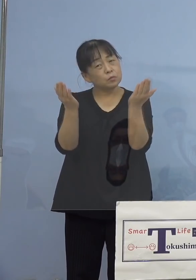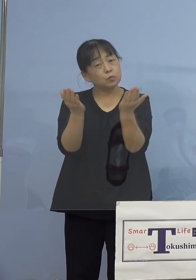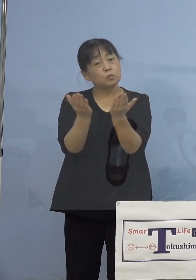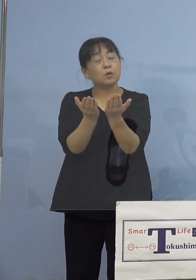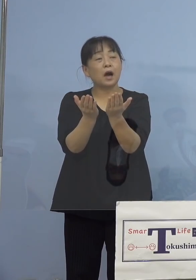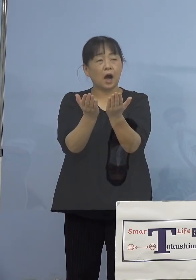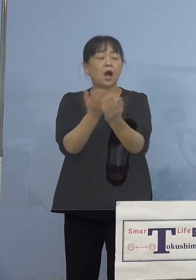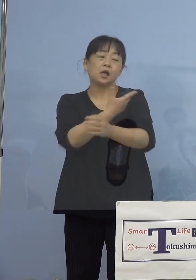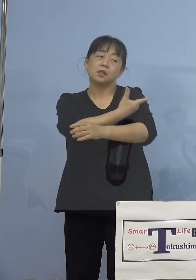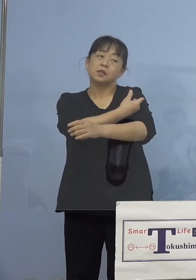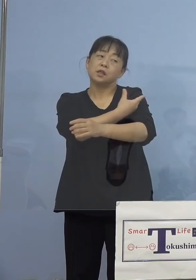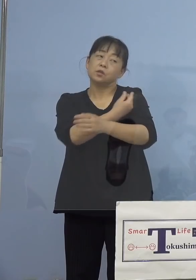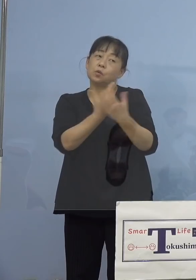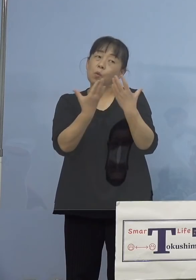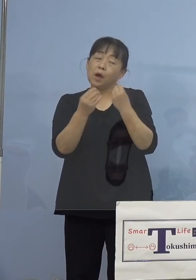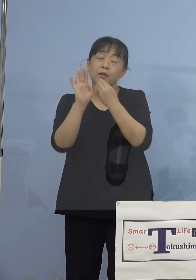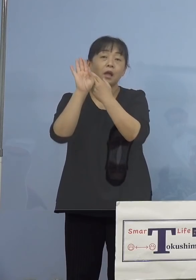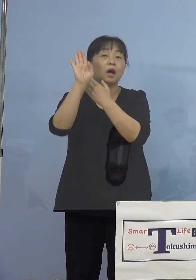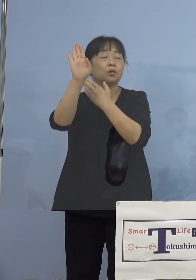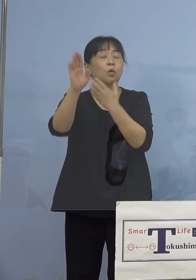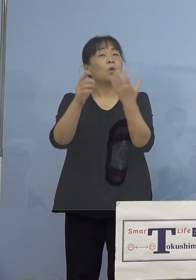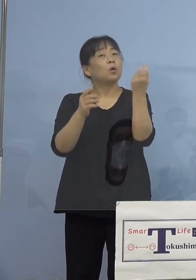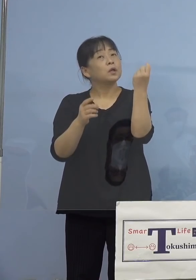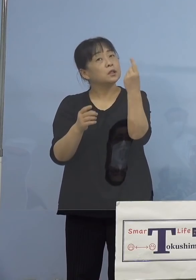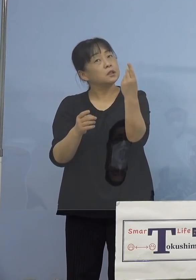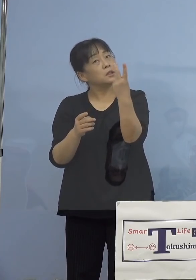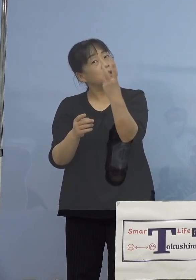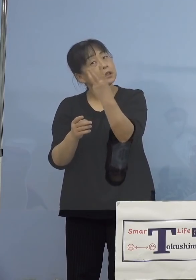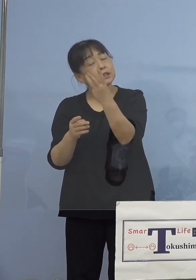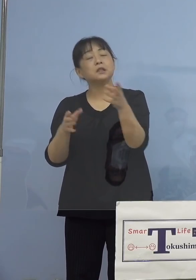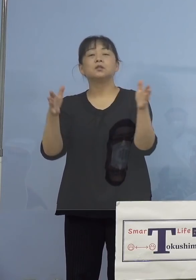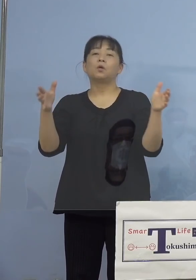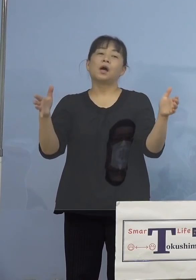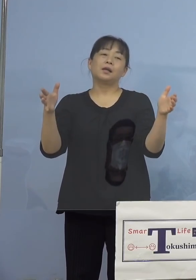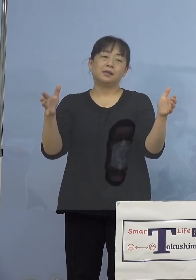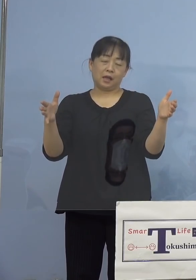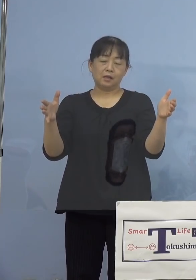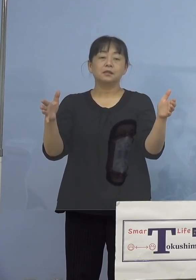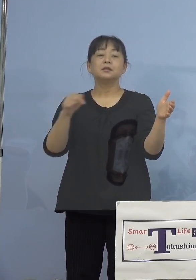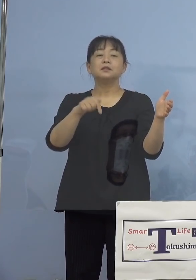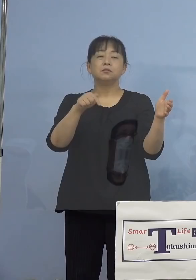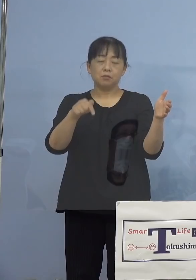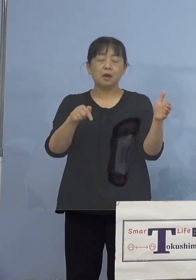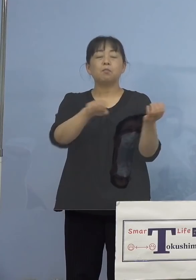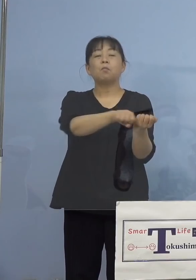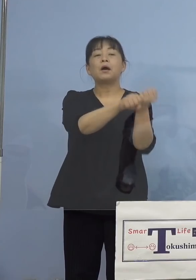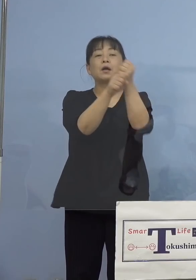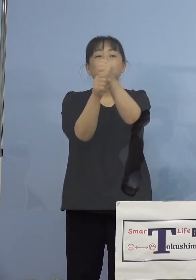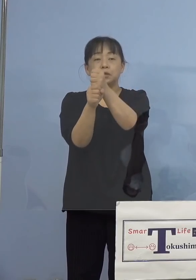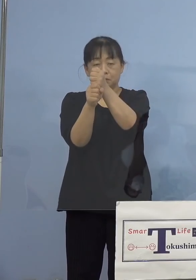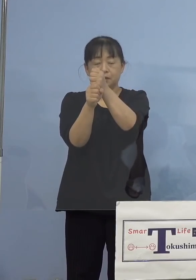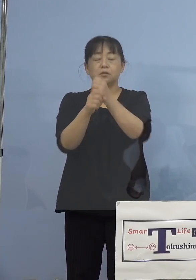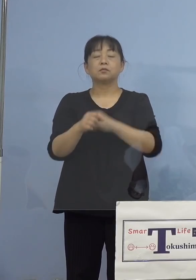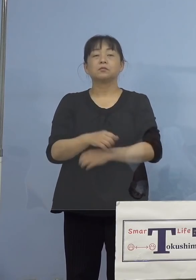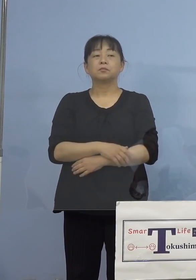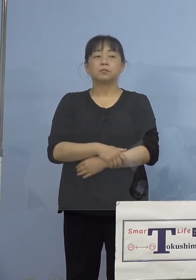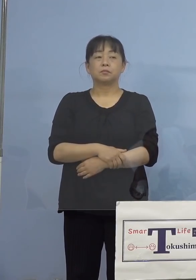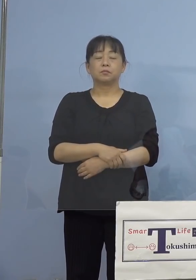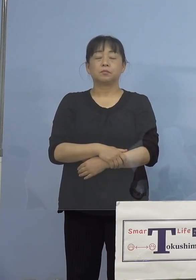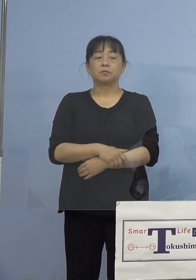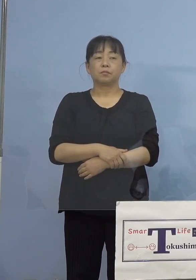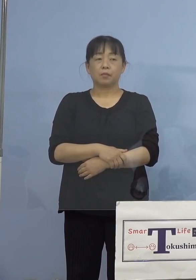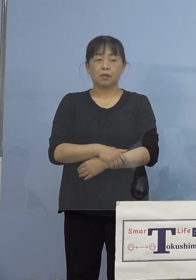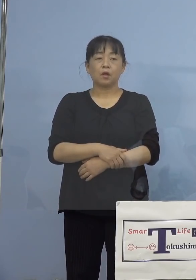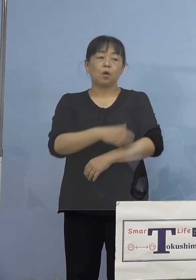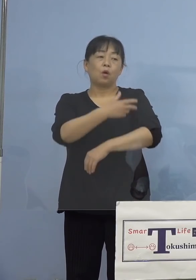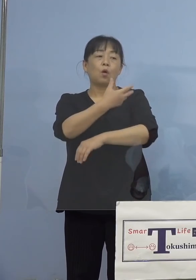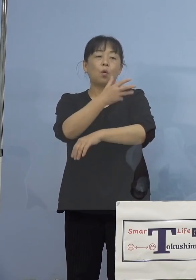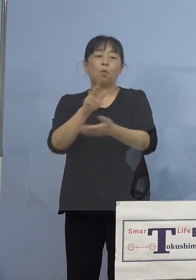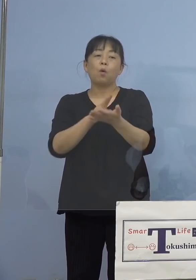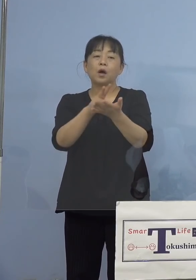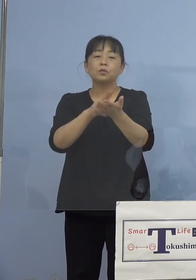接種後数日以内に回復いたします また3番目としては、ワクチンを接種の後